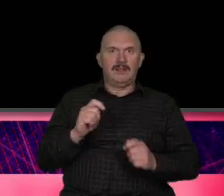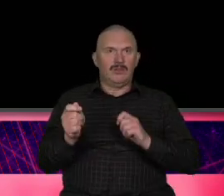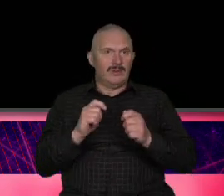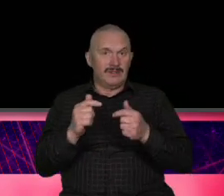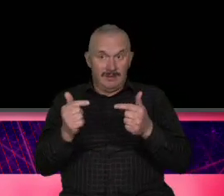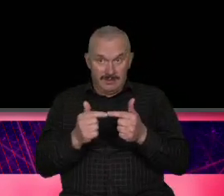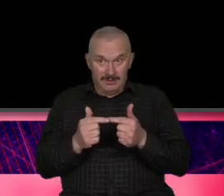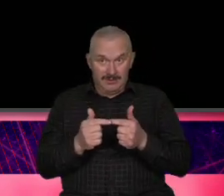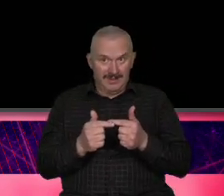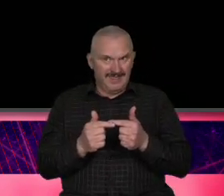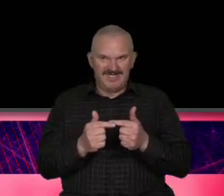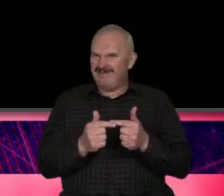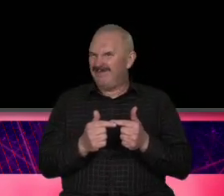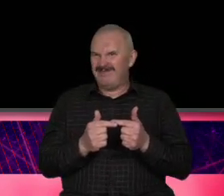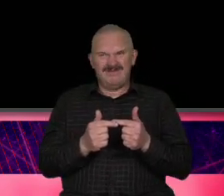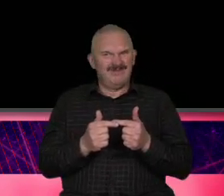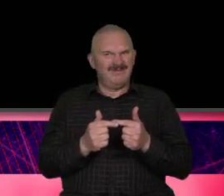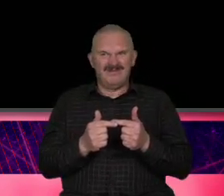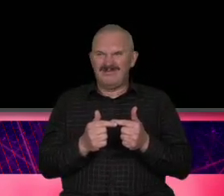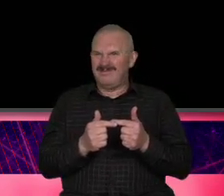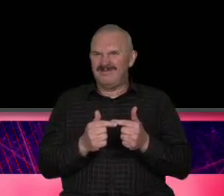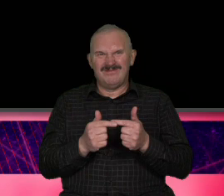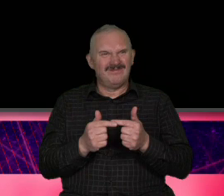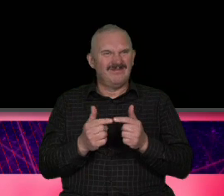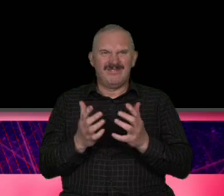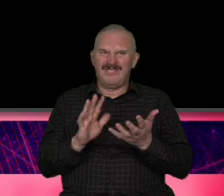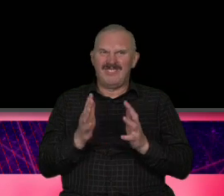Która się pali jest niedobrze stwierdzili że coś trzeba z tym zrobić